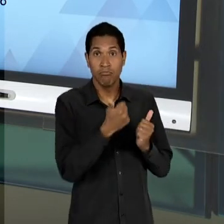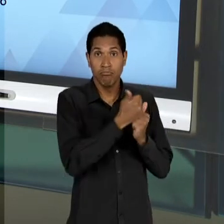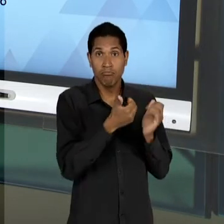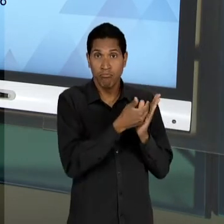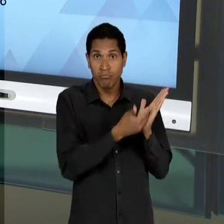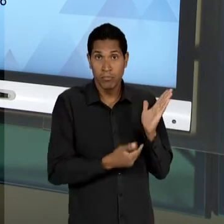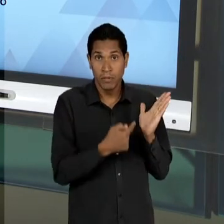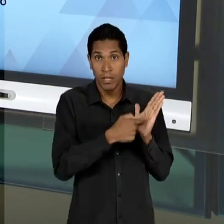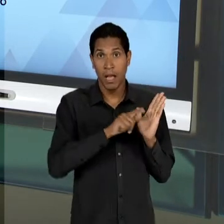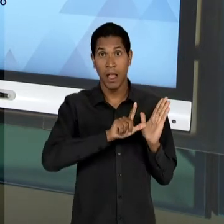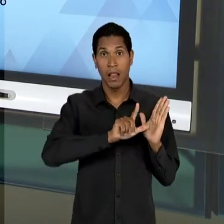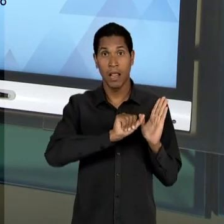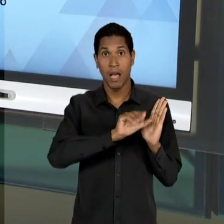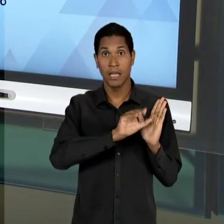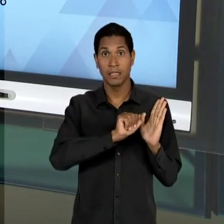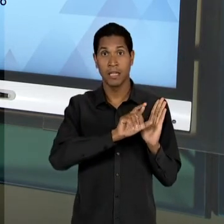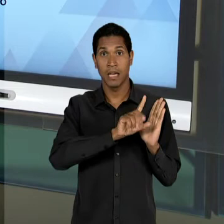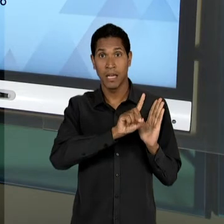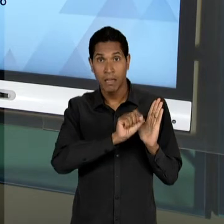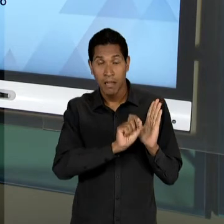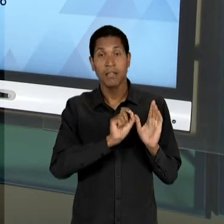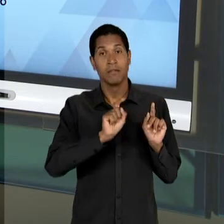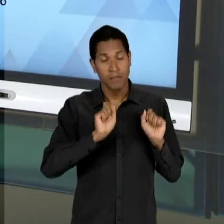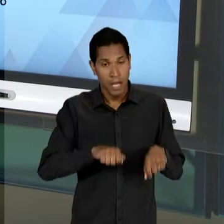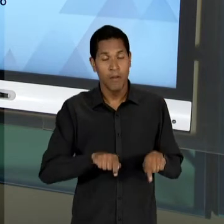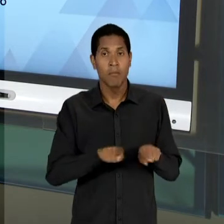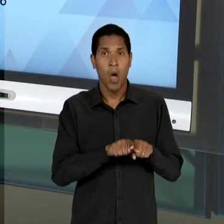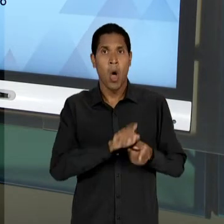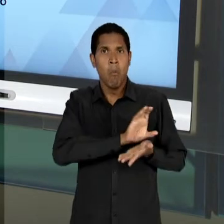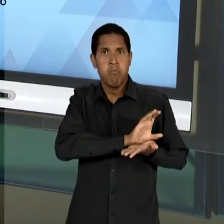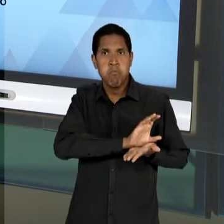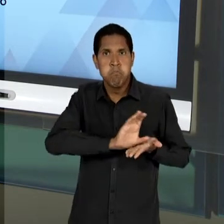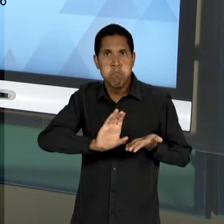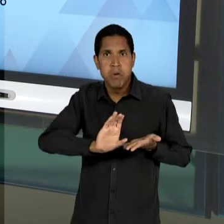LINHA DE FINANCIAMENTO EXPRESSIVA, ROBUSTA, DE